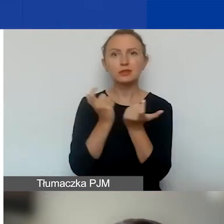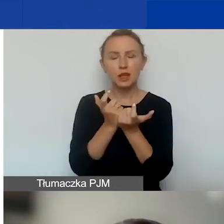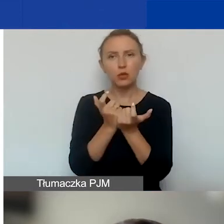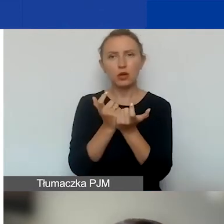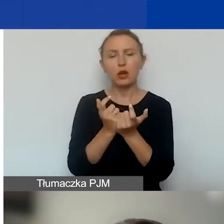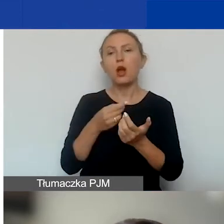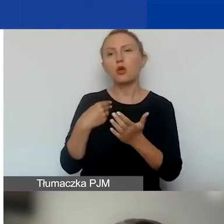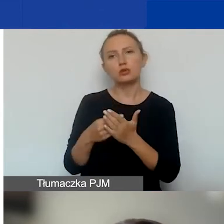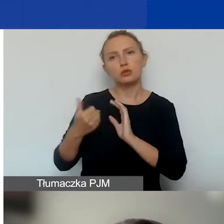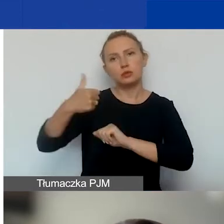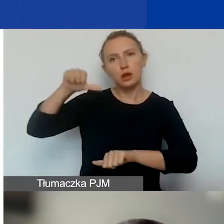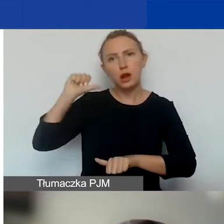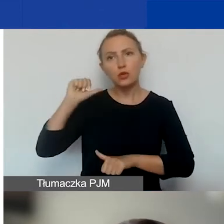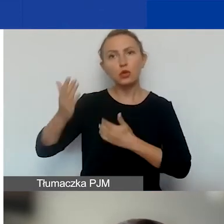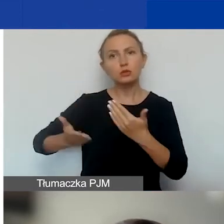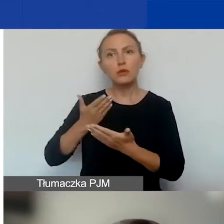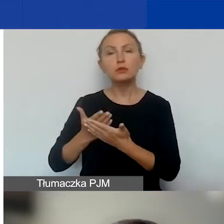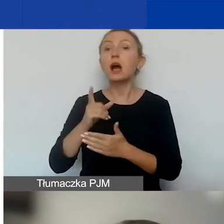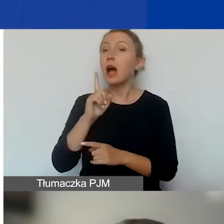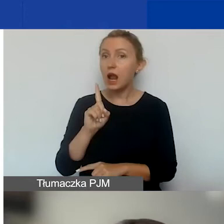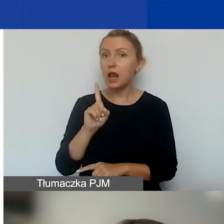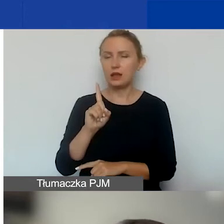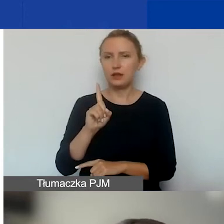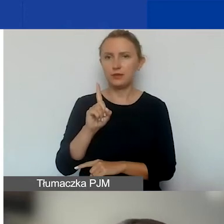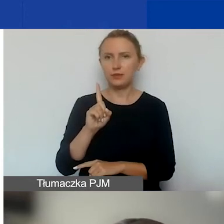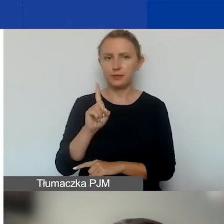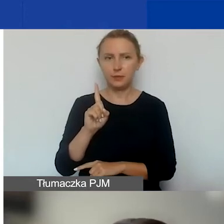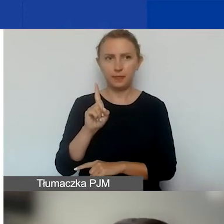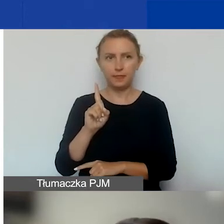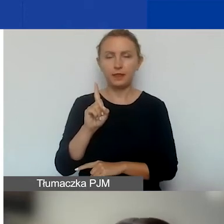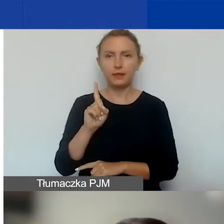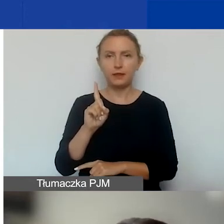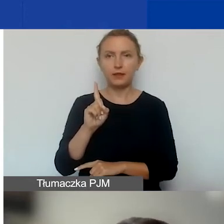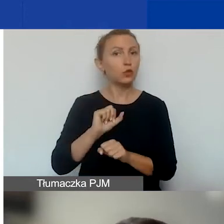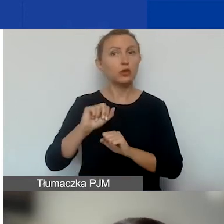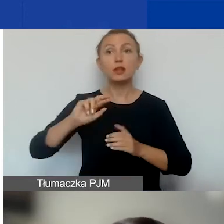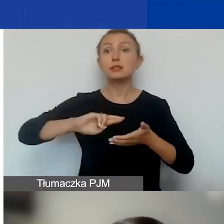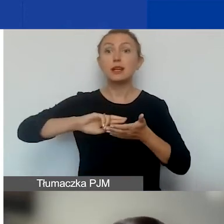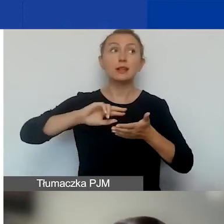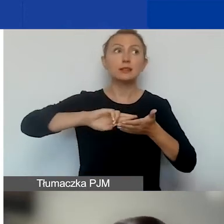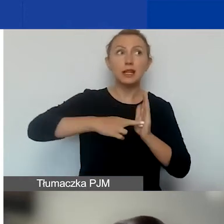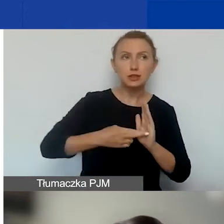za ostatni rok sprawozdawczy, ale jeżeli jest zarejestrowana krócej niż 12 miesięcy -